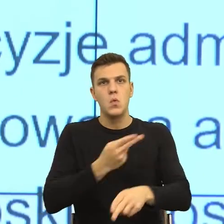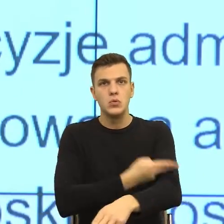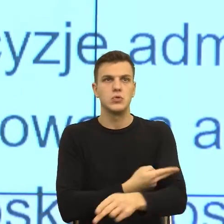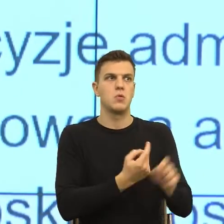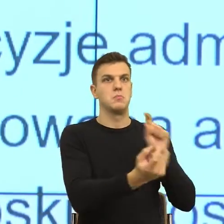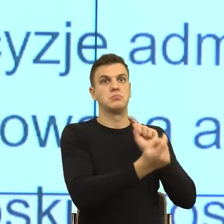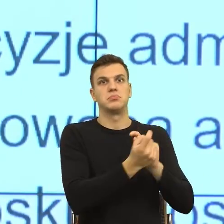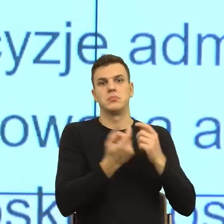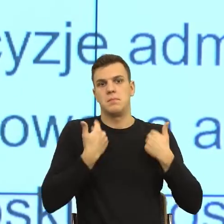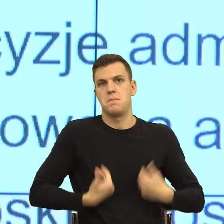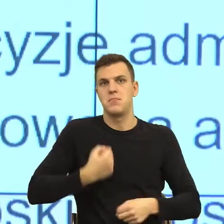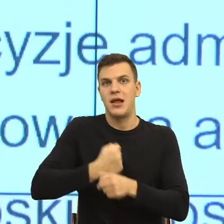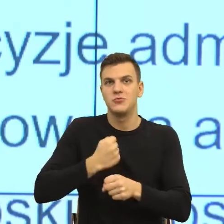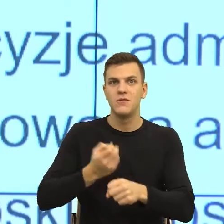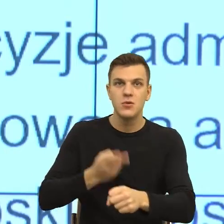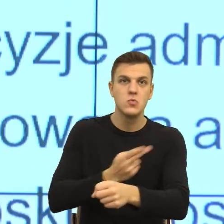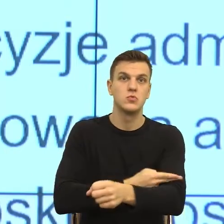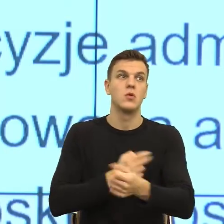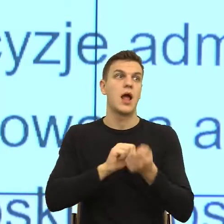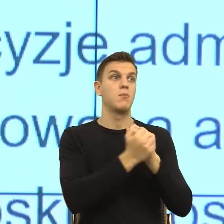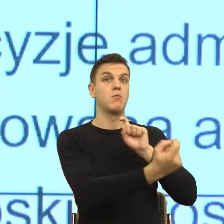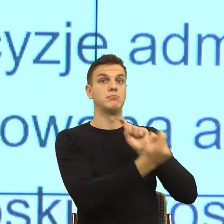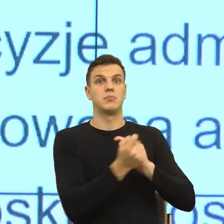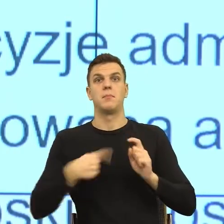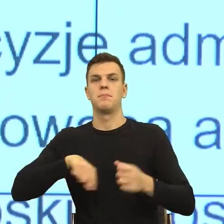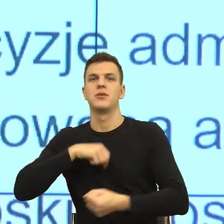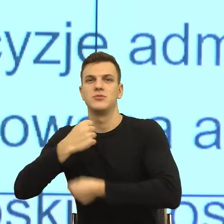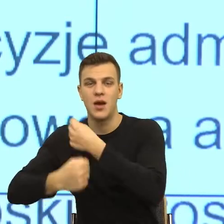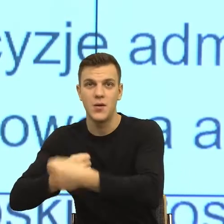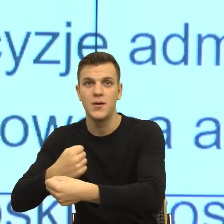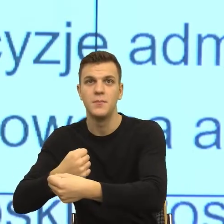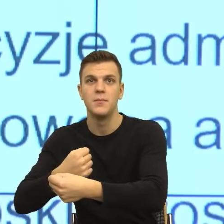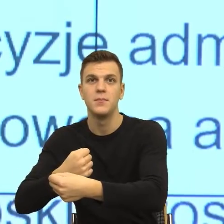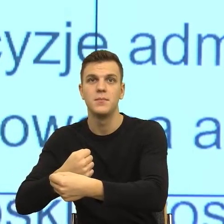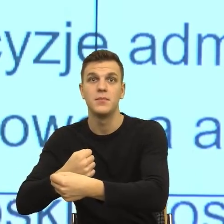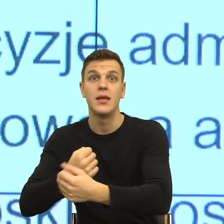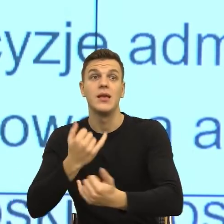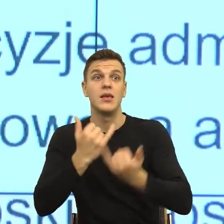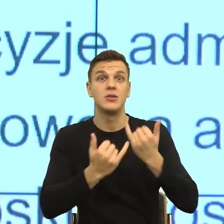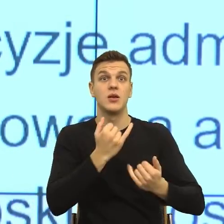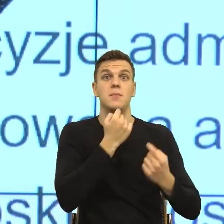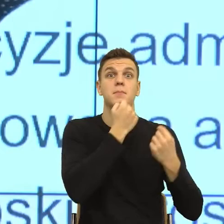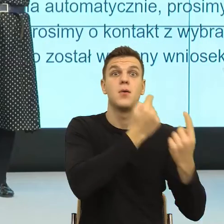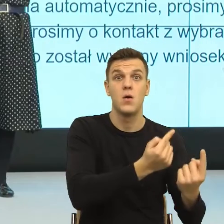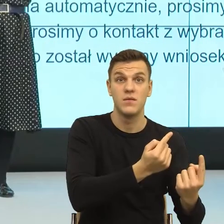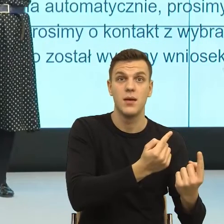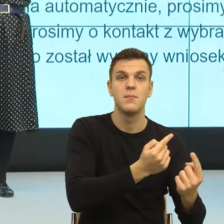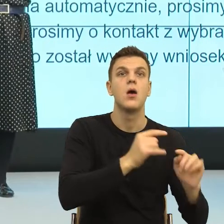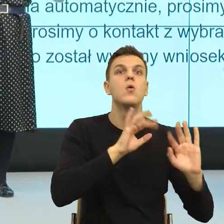działań społecznych, to w ten sposób na scenie zdarzeń ten człowiek jest widziany z tymi i jest czasem